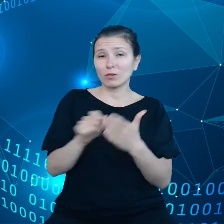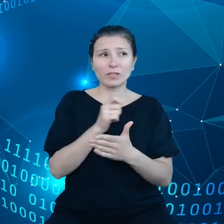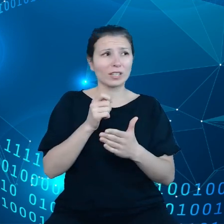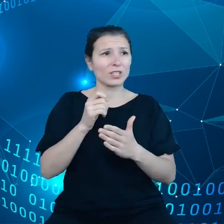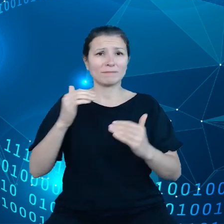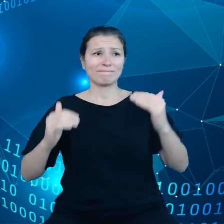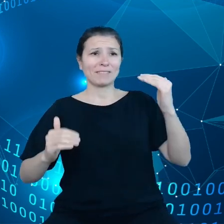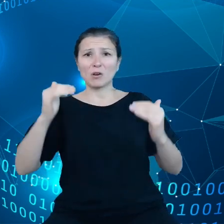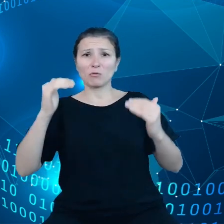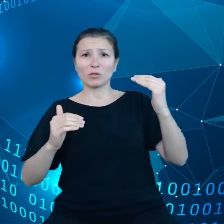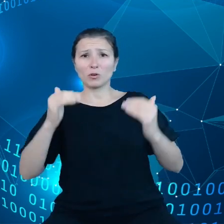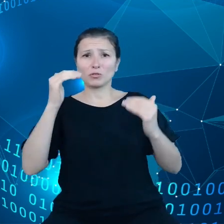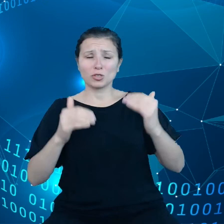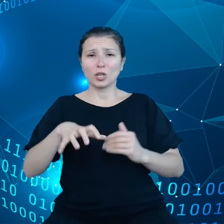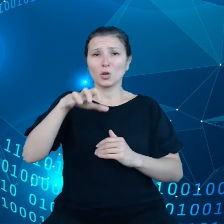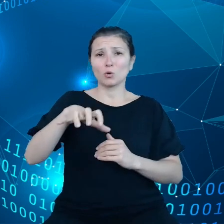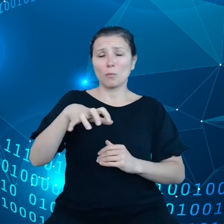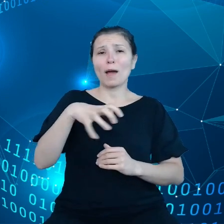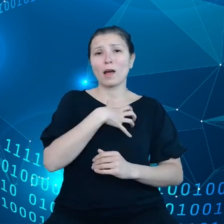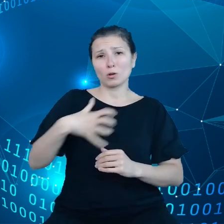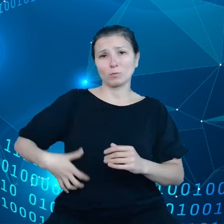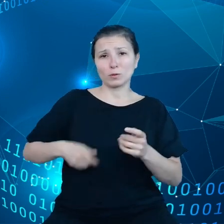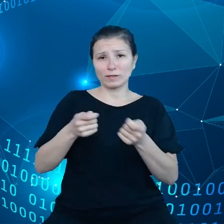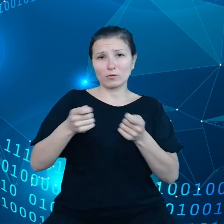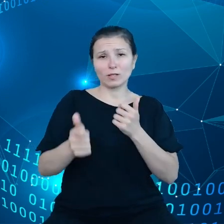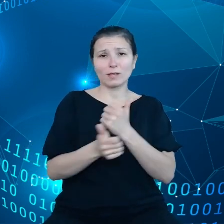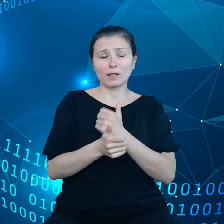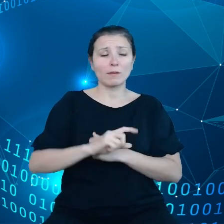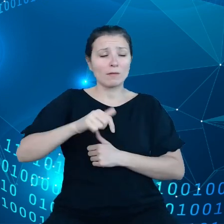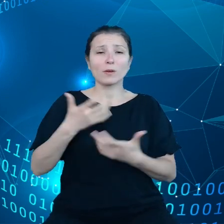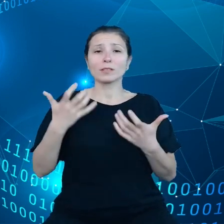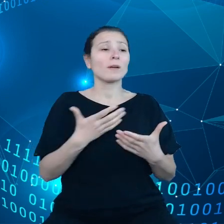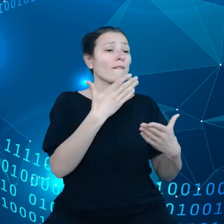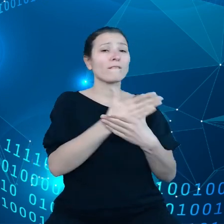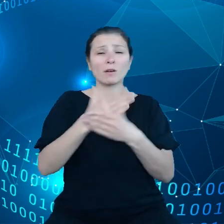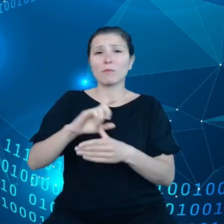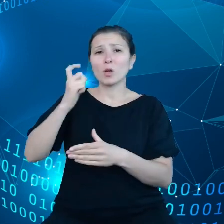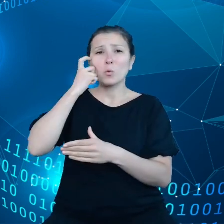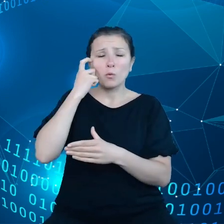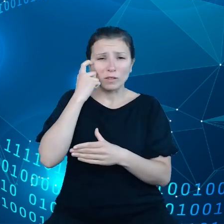w gospodarce danych, chcemy żeby przedsiębiorstwa przede wszystkim małe i średnie przedsiębiorstwa były w stanie